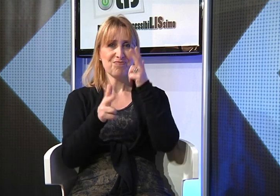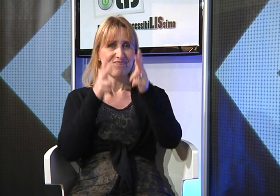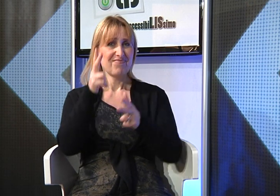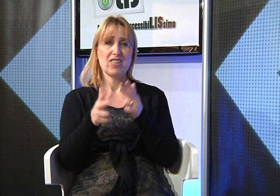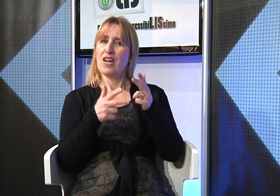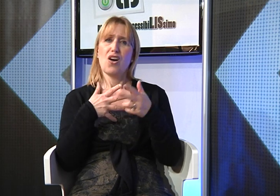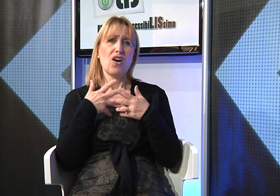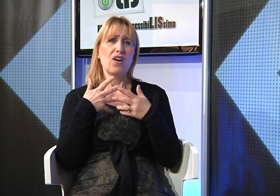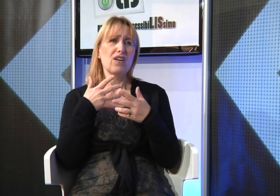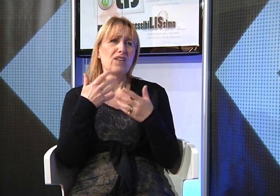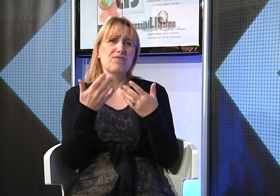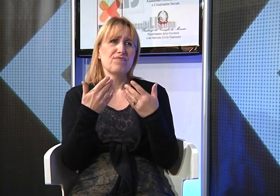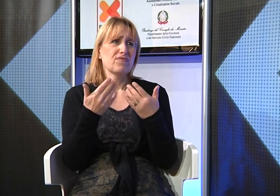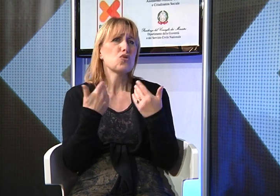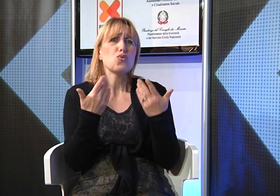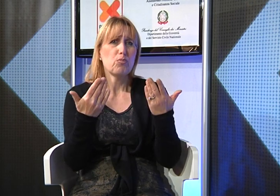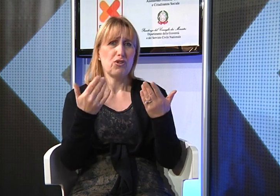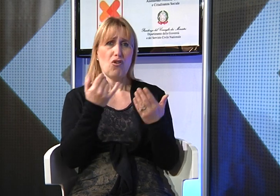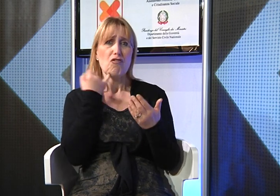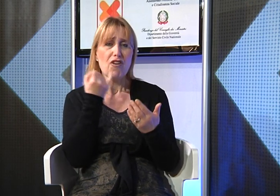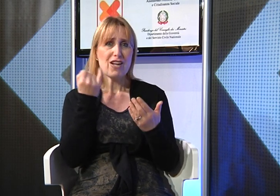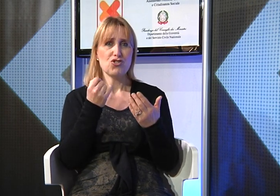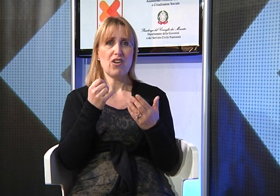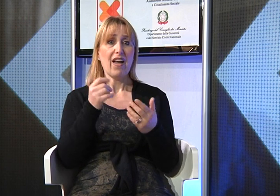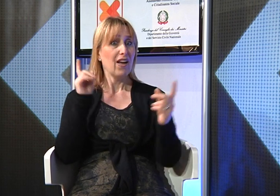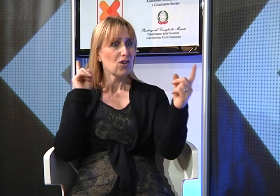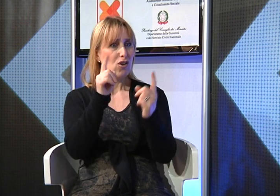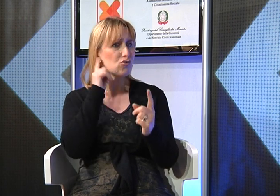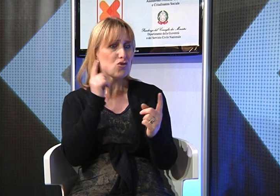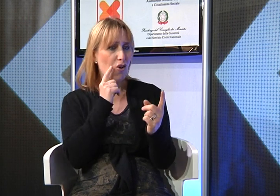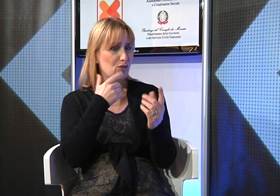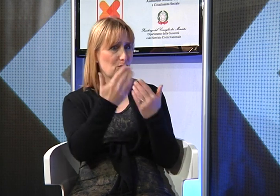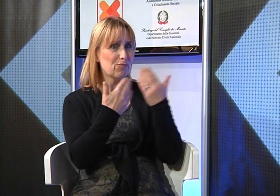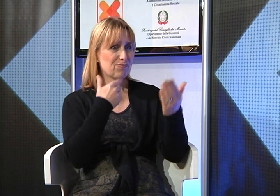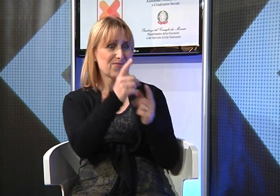perché facilita la comunicazione con le persone sorde.